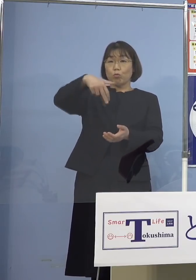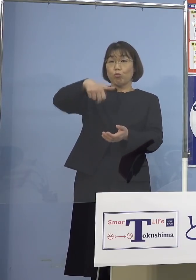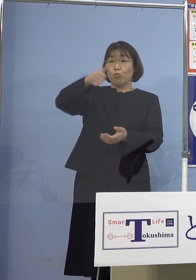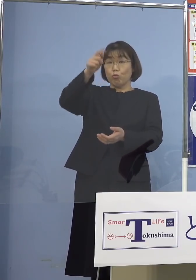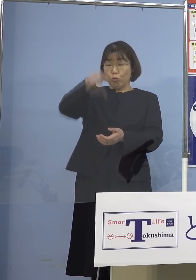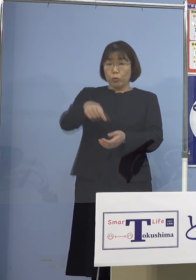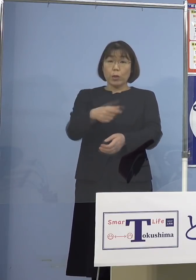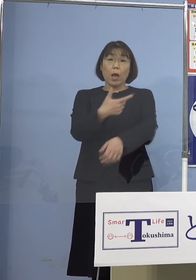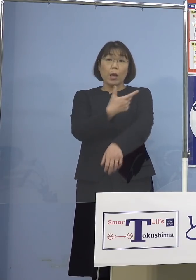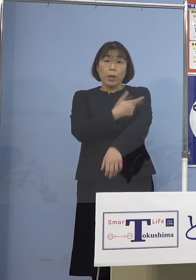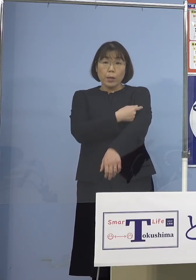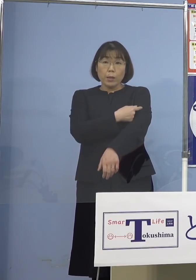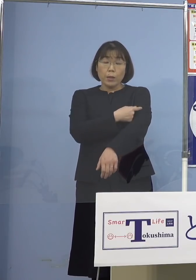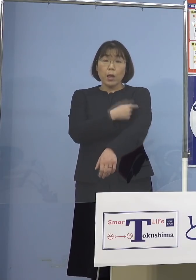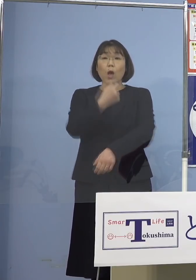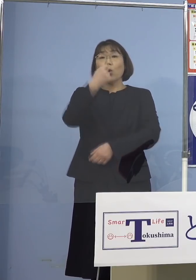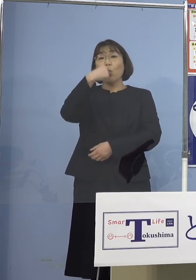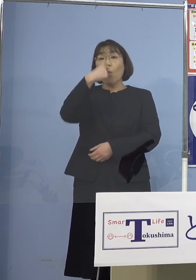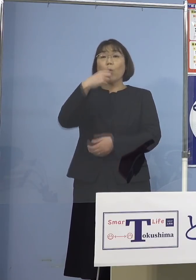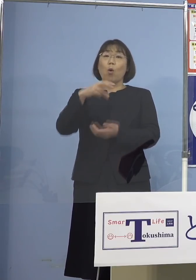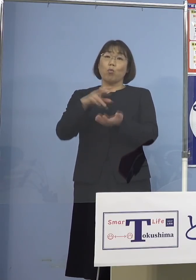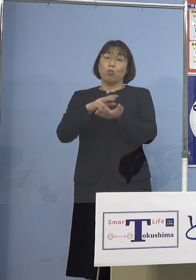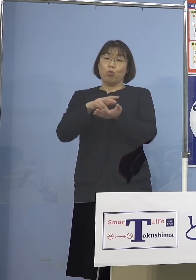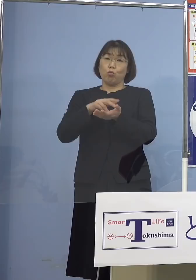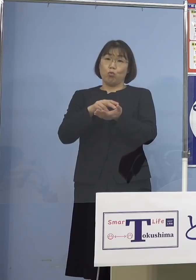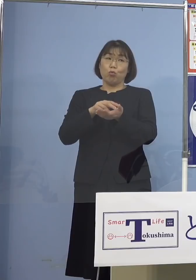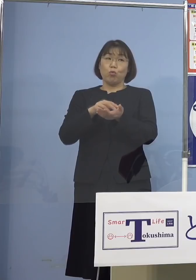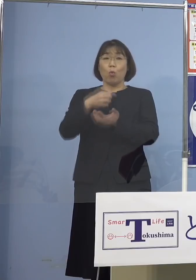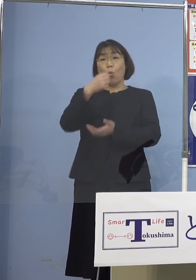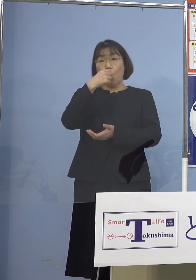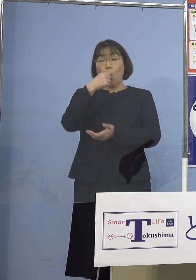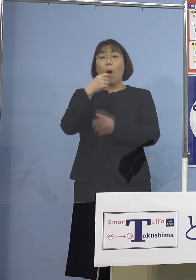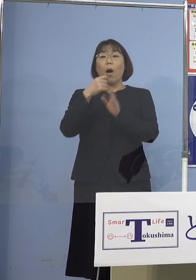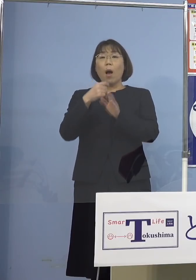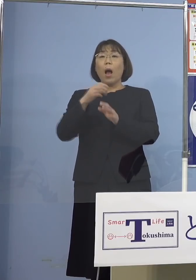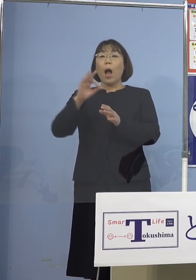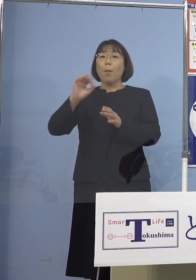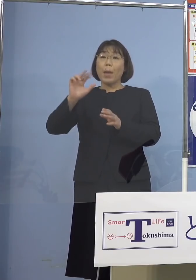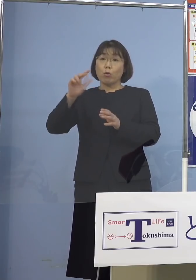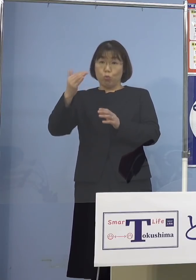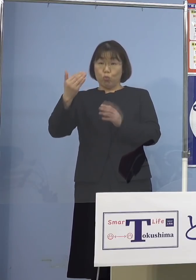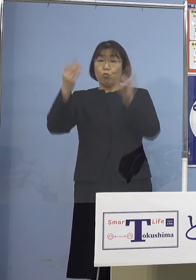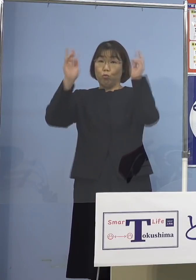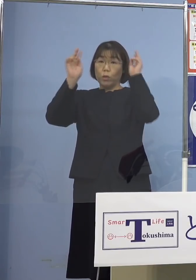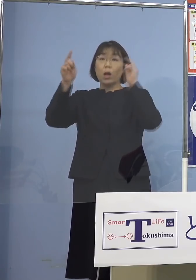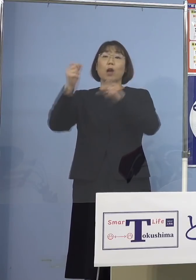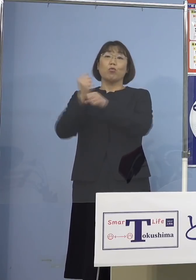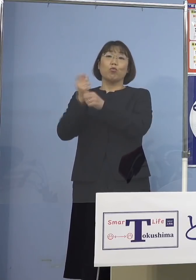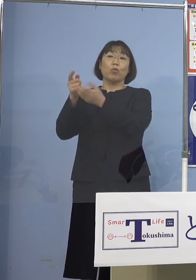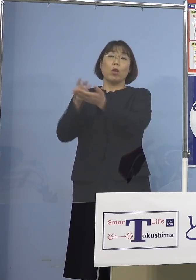それと経口薬、ラゲブリオ、メルク社 これによって中等症